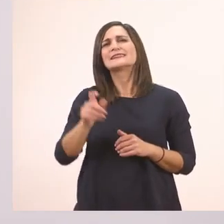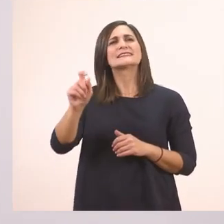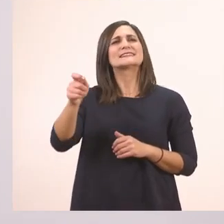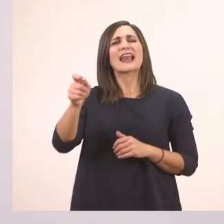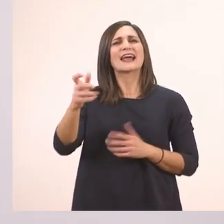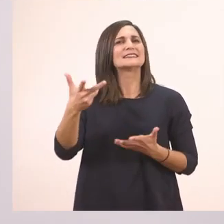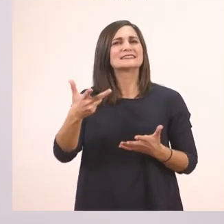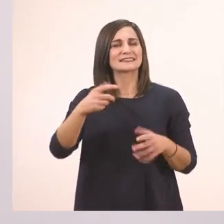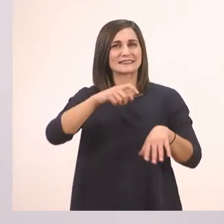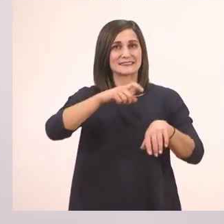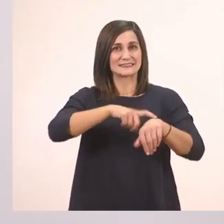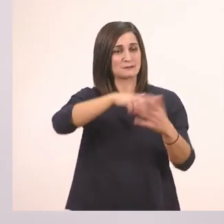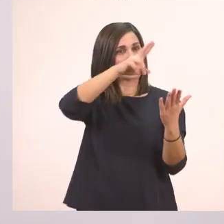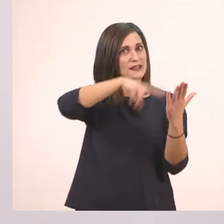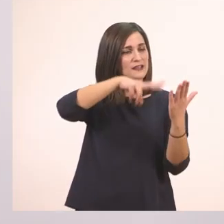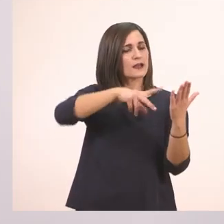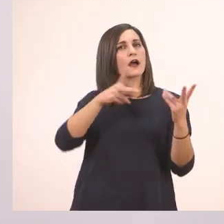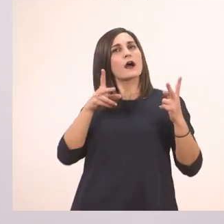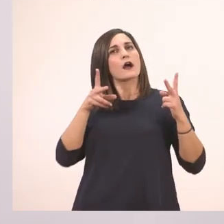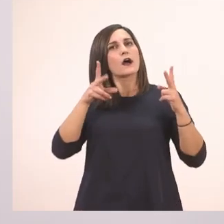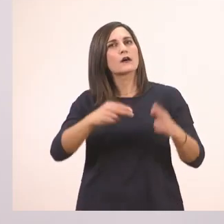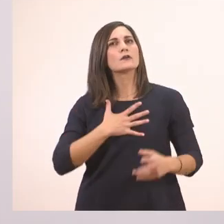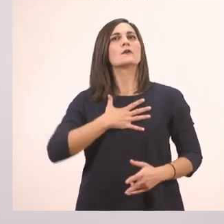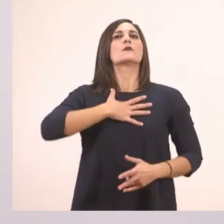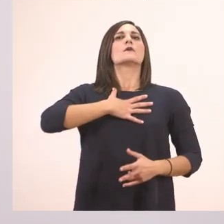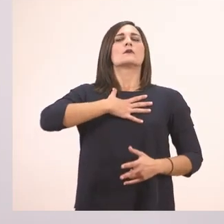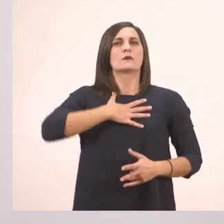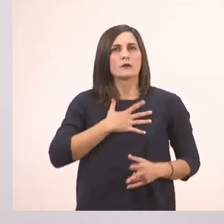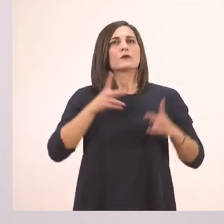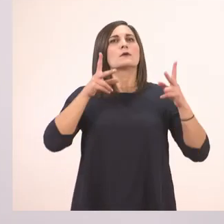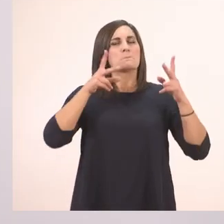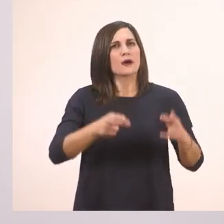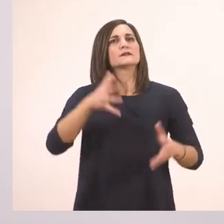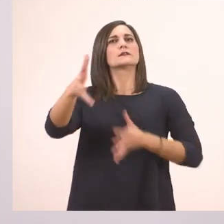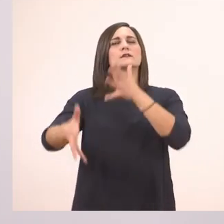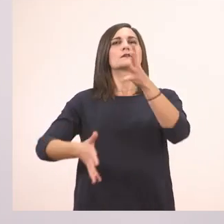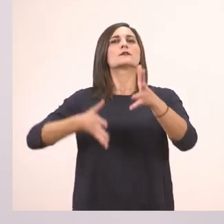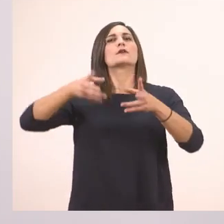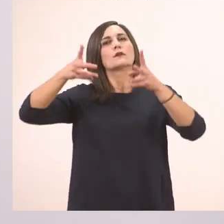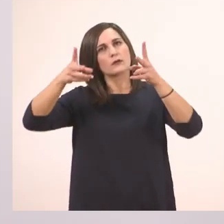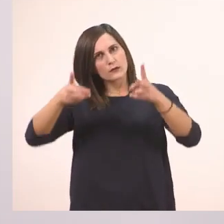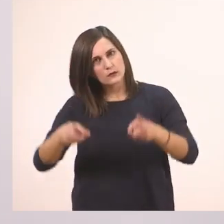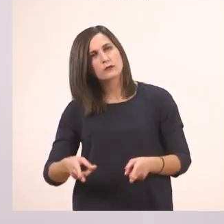Σταματάμε και παίρνουμε μια βαθιά ανάσα για να συνεχίσουμε να διαβάζουμε. Για να ακούγεται ωραία.